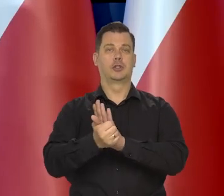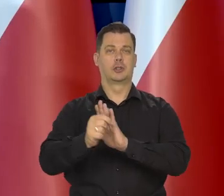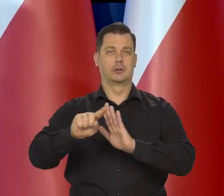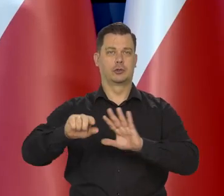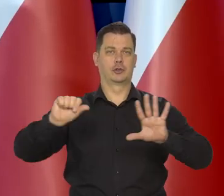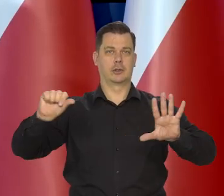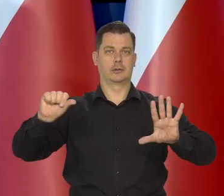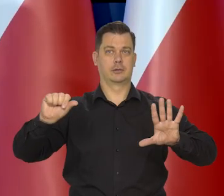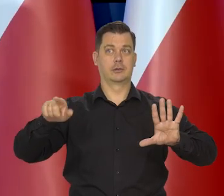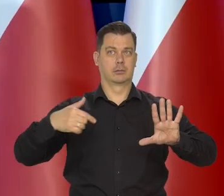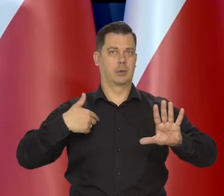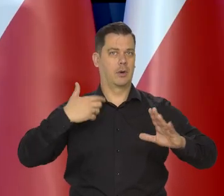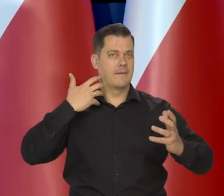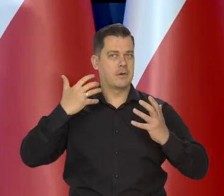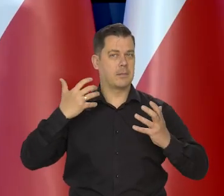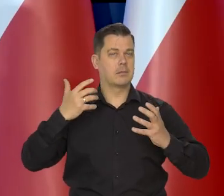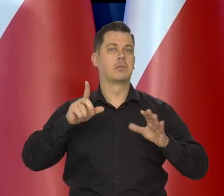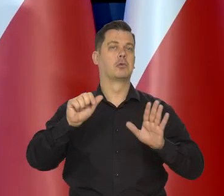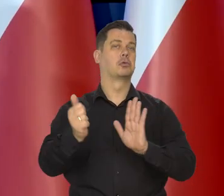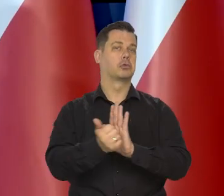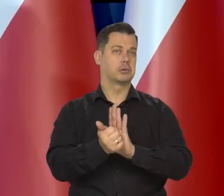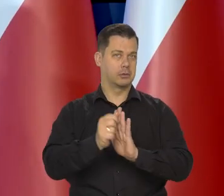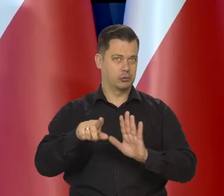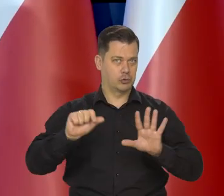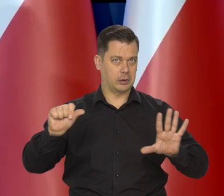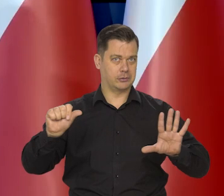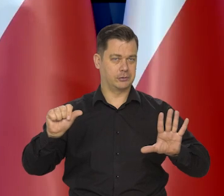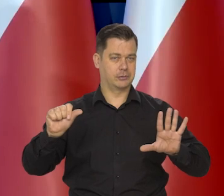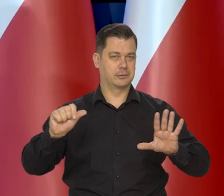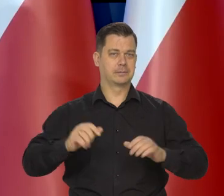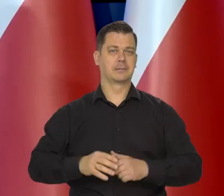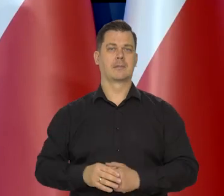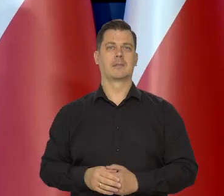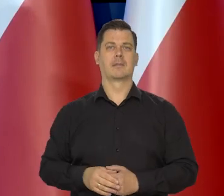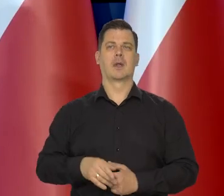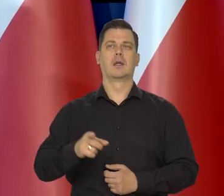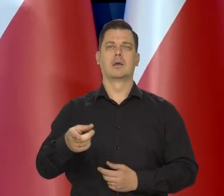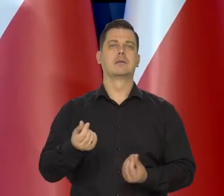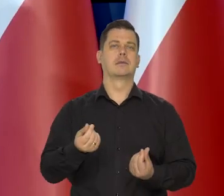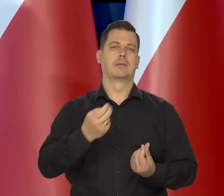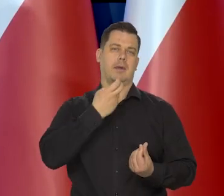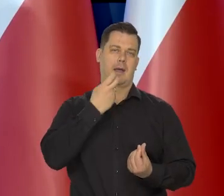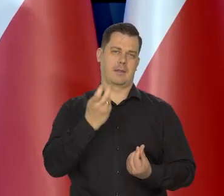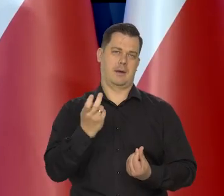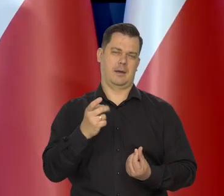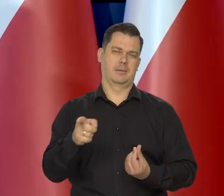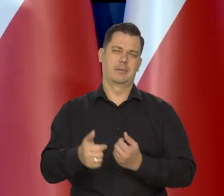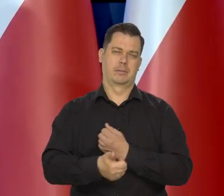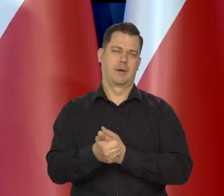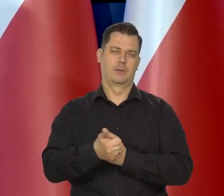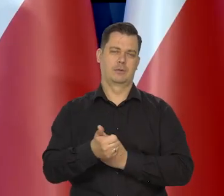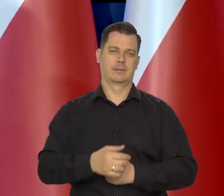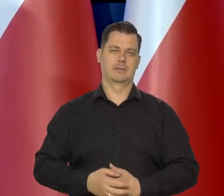To są ostatnie dane, które mamy aktualniejszych nie mamy. Głównie ceny energii powodowały tę inflację.